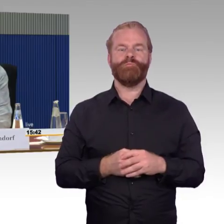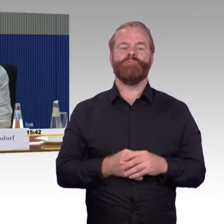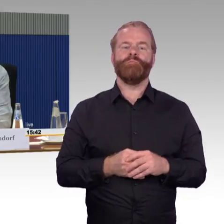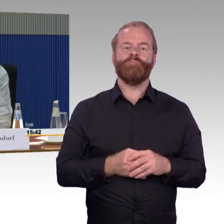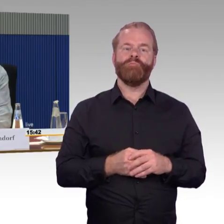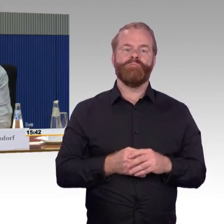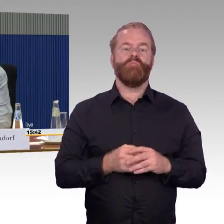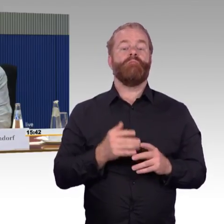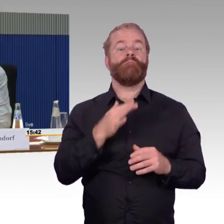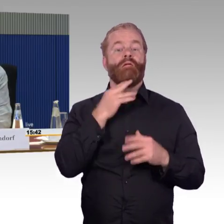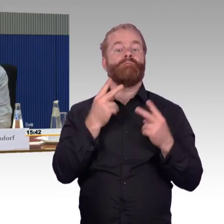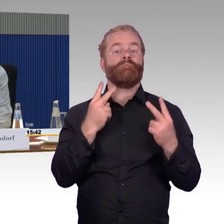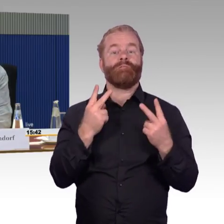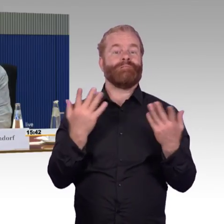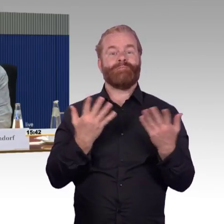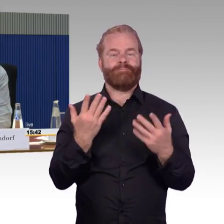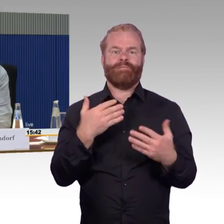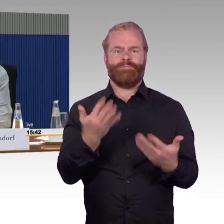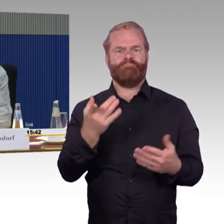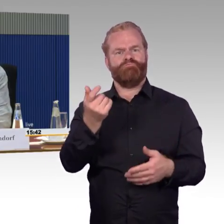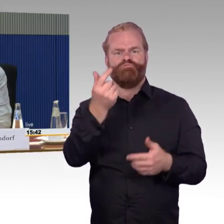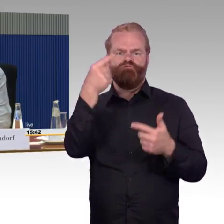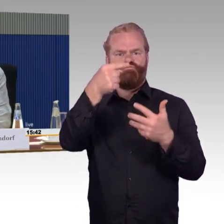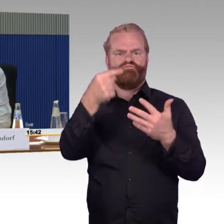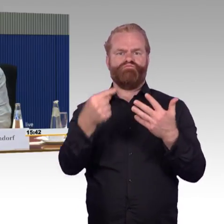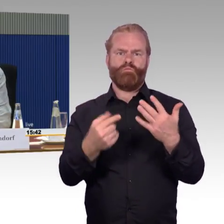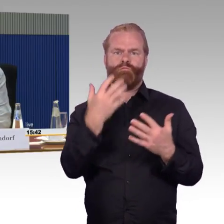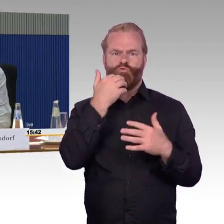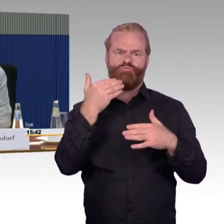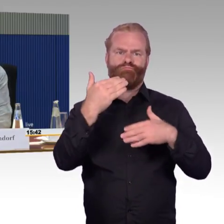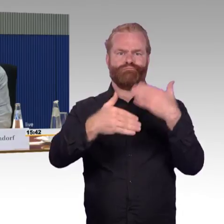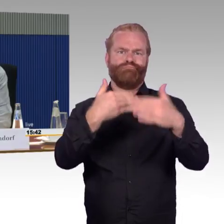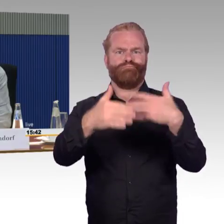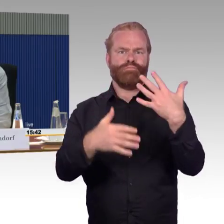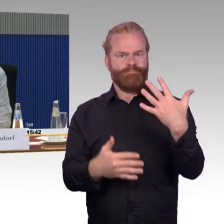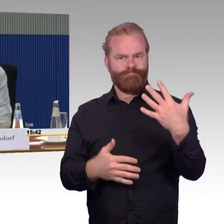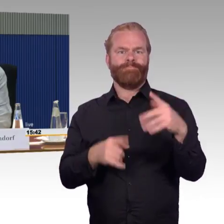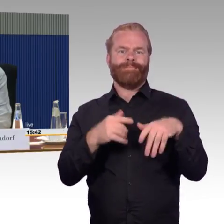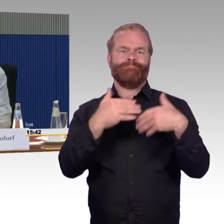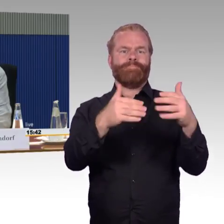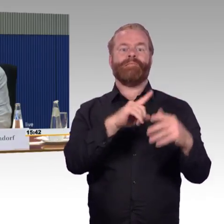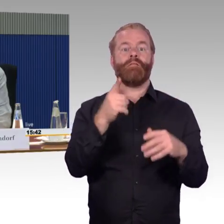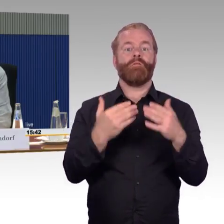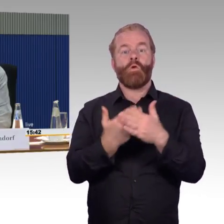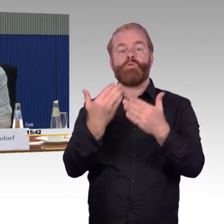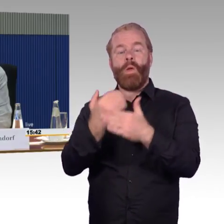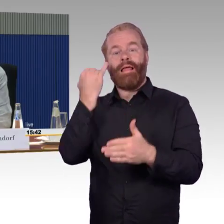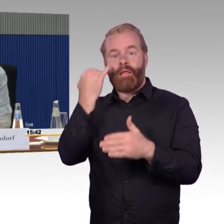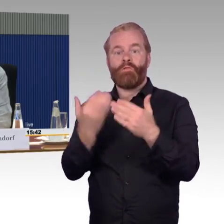Ich habe in meinem letzten Erlebnisbericht das dargestellt und habe das auch geendet mit dem Wort: Zuverlässigkeit ist keine Sekundärtugend,